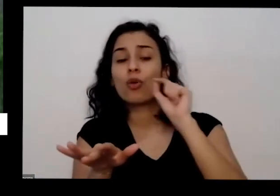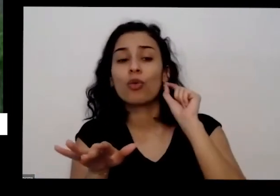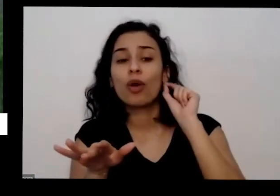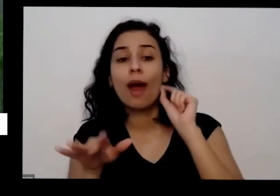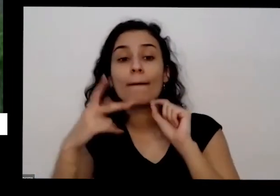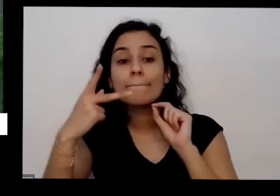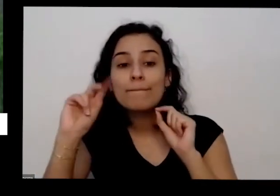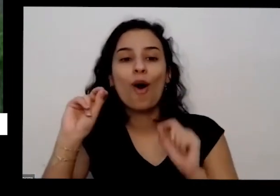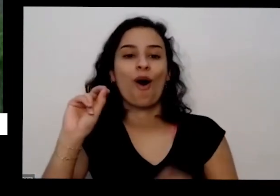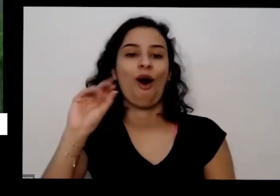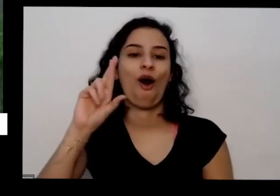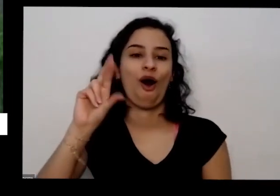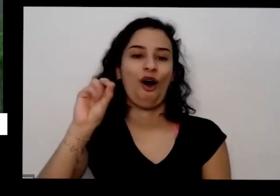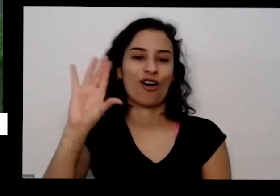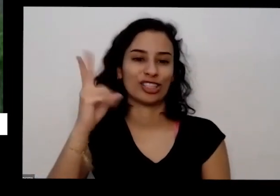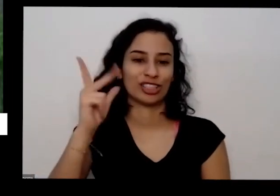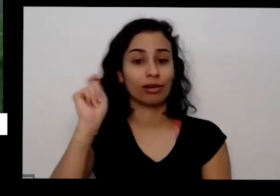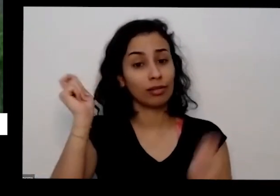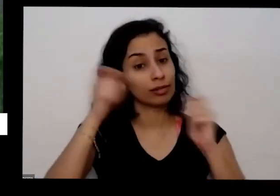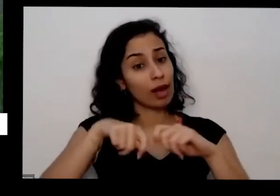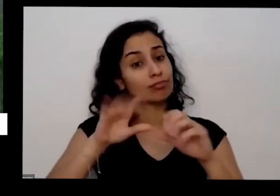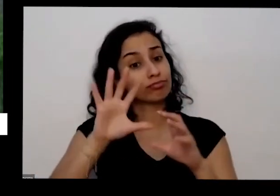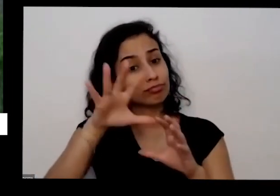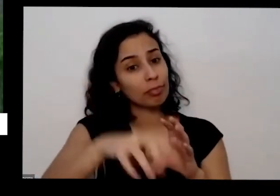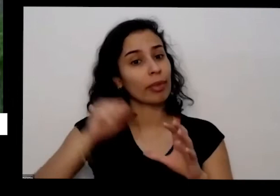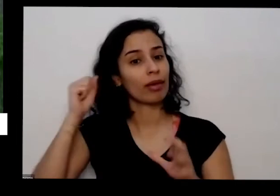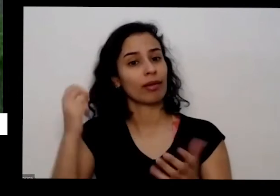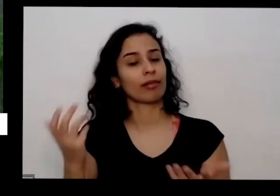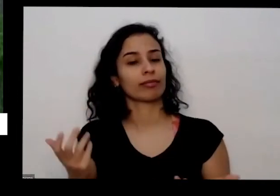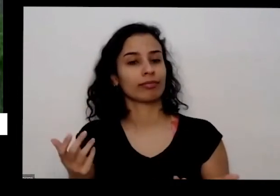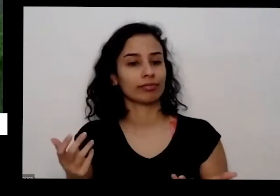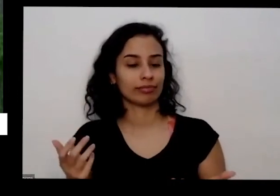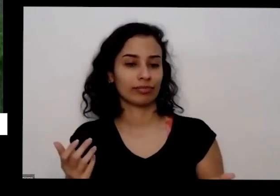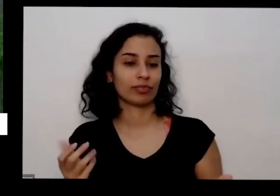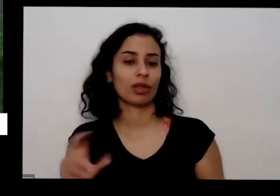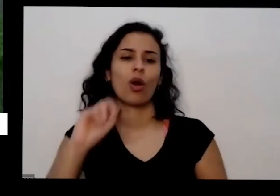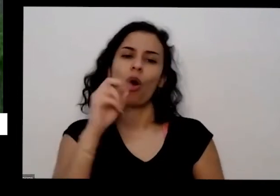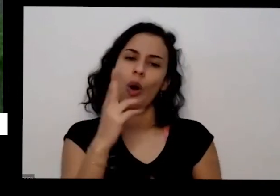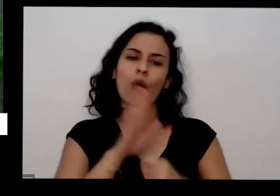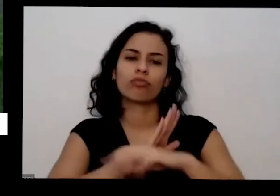escolher e levar para sua casa ou então vai num material de uma loja de material de construção na